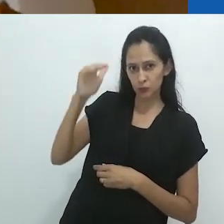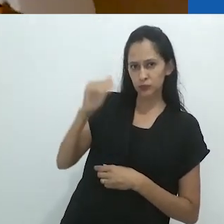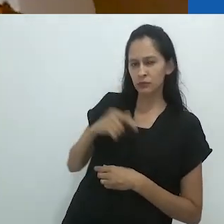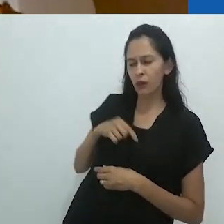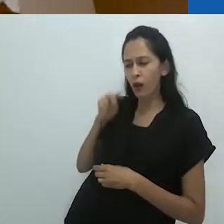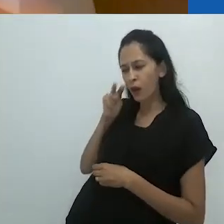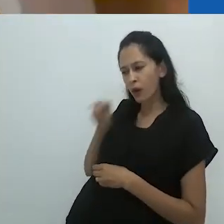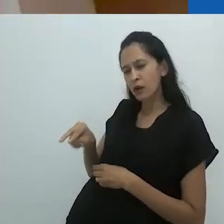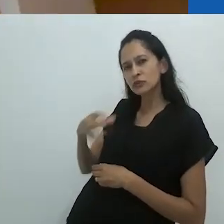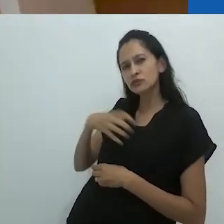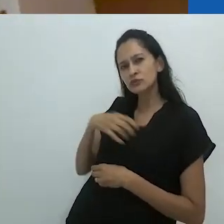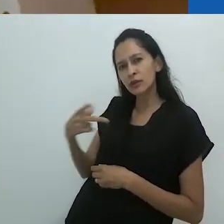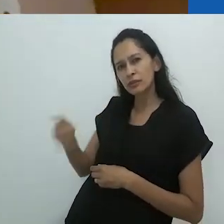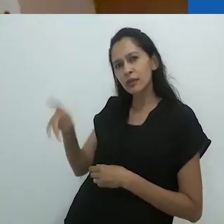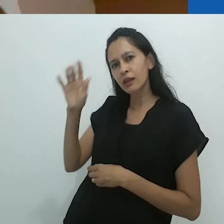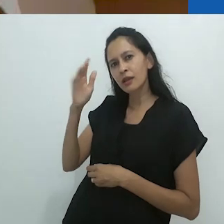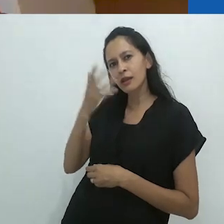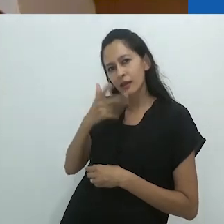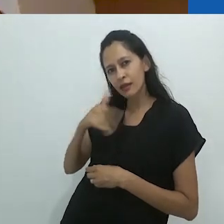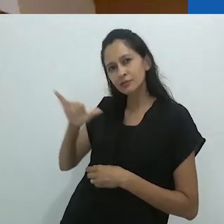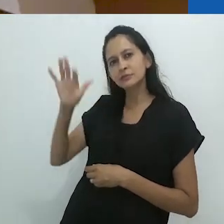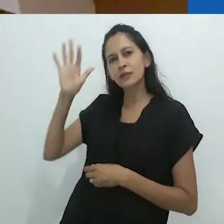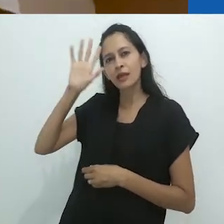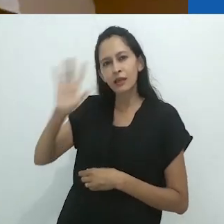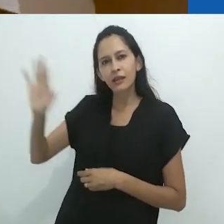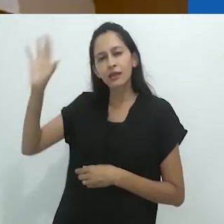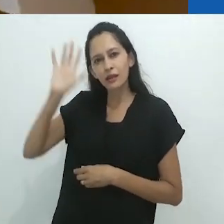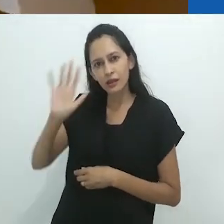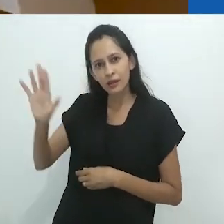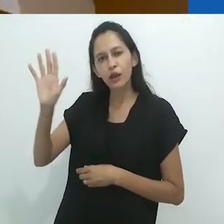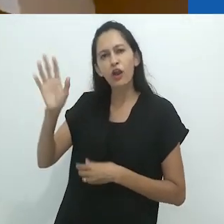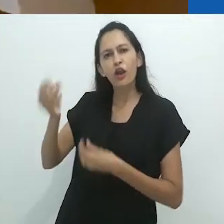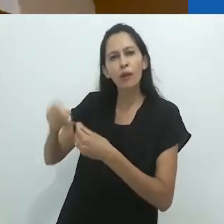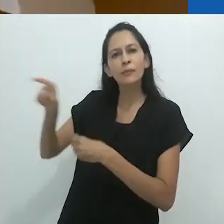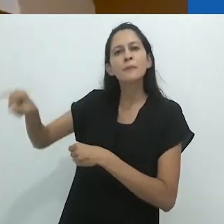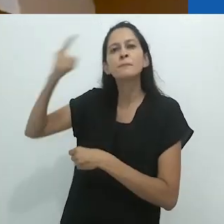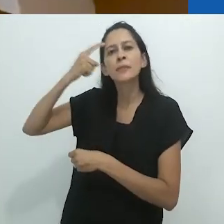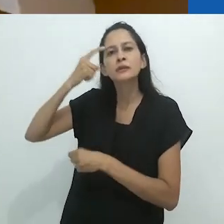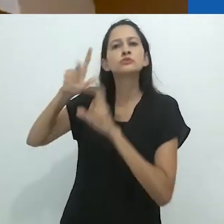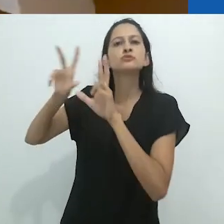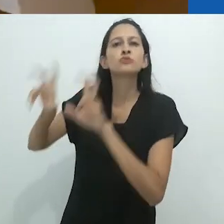sobre a imaginação da criança sobre os animais,